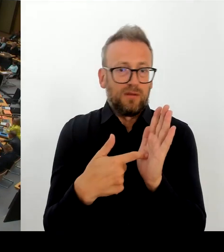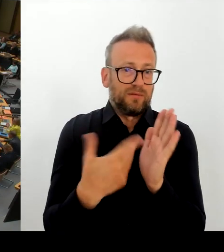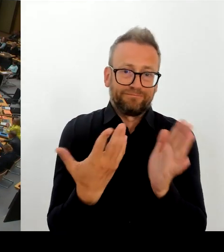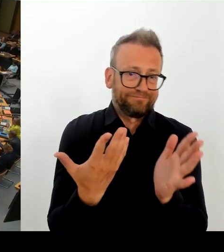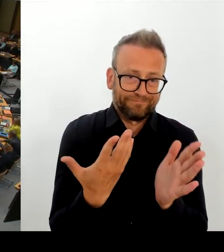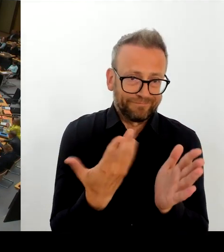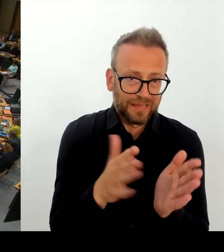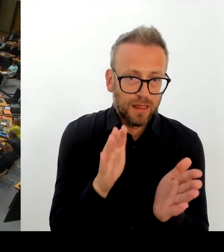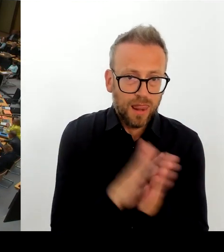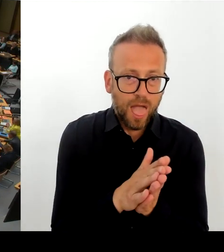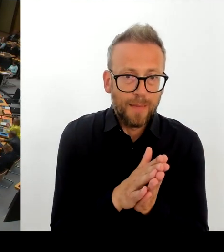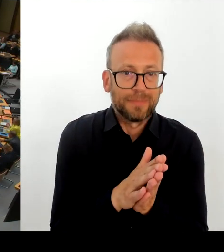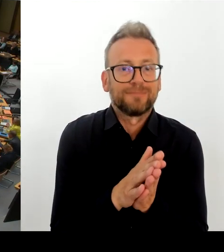(Rednerwechsel) Frau Senatorin Günther-Wunsch. Bitte schön.